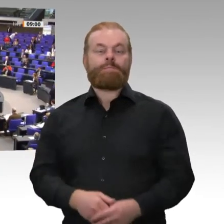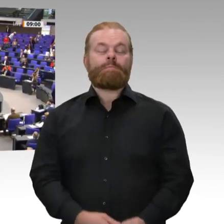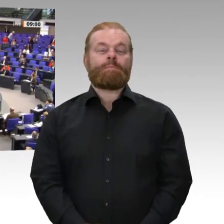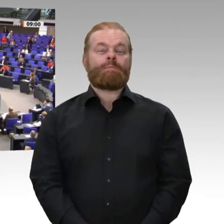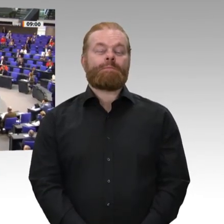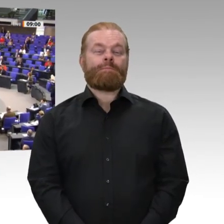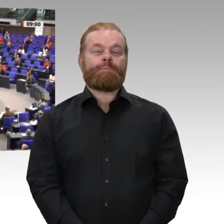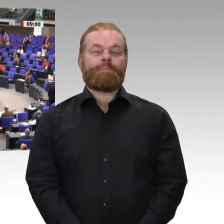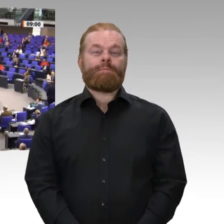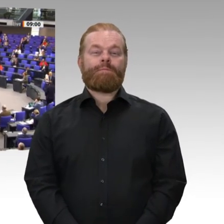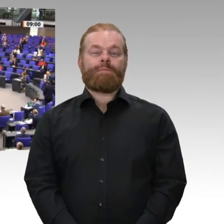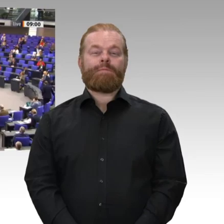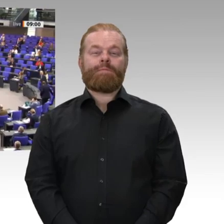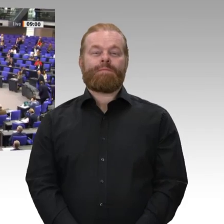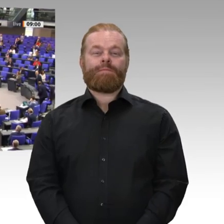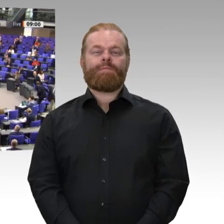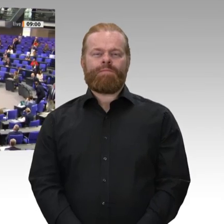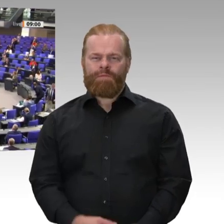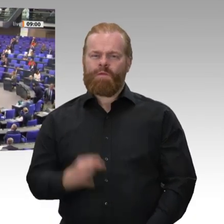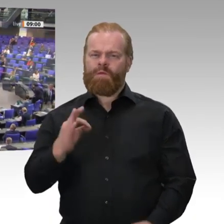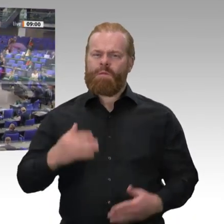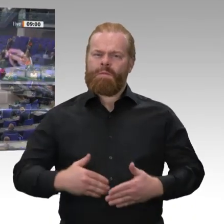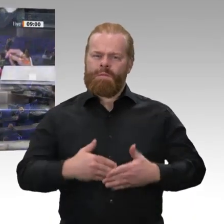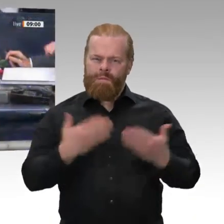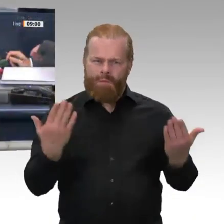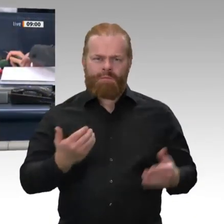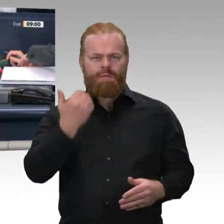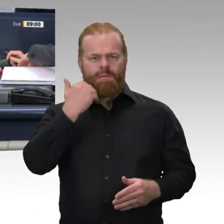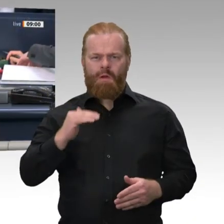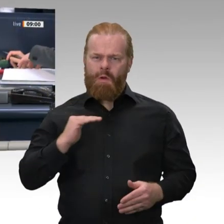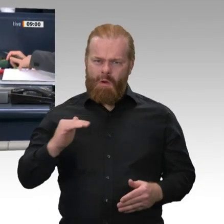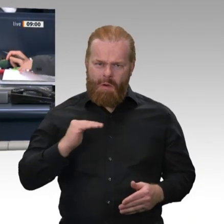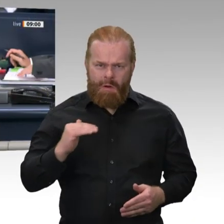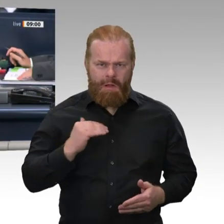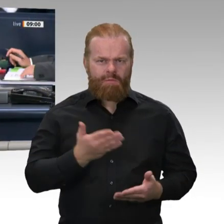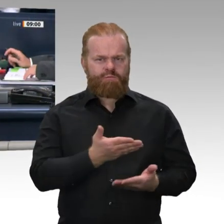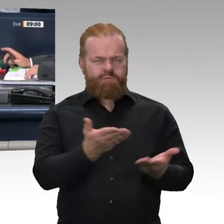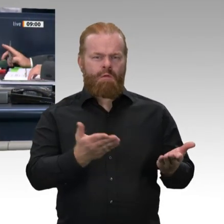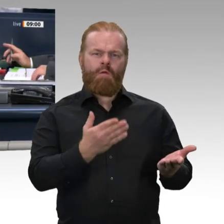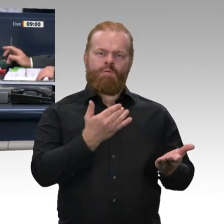Die Sitzung ist eröffnet. Für die ausgeschiedene Kollegin Dr. Eva Högl ist die Kollegin